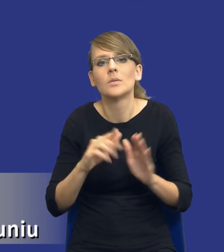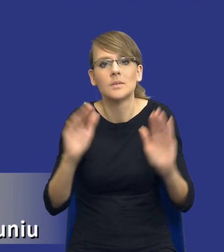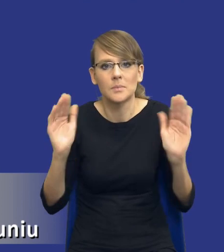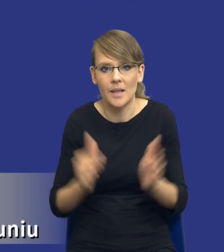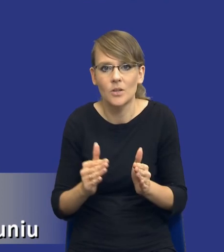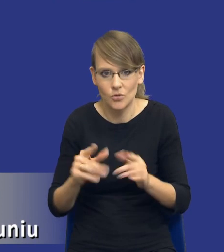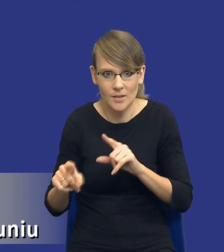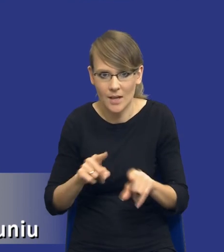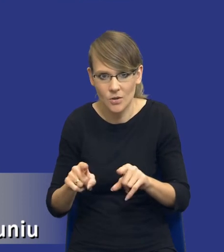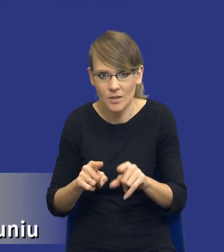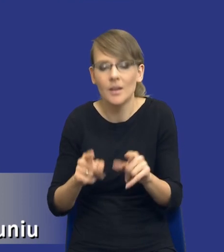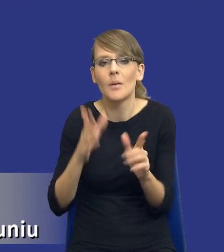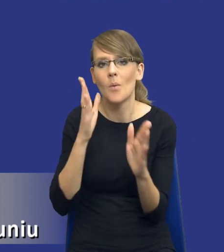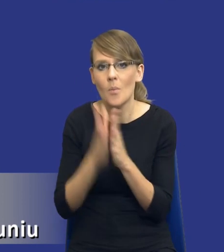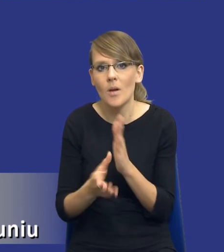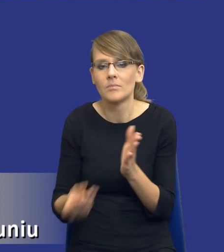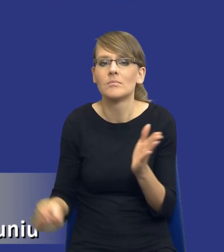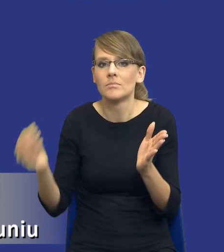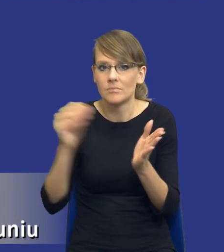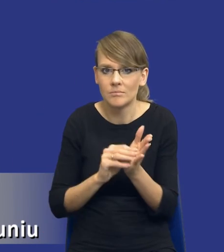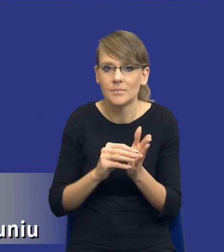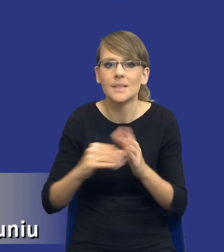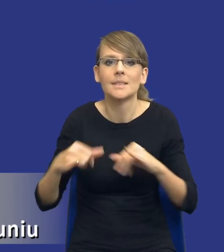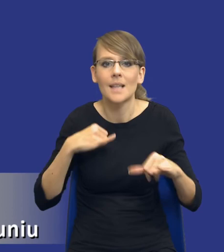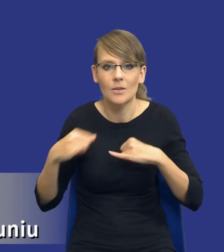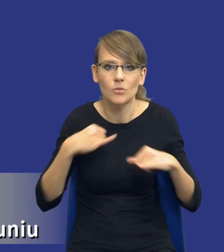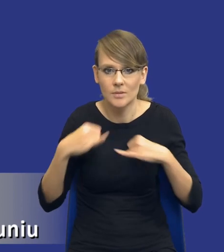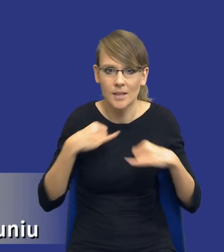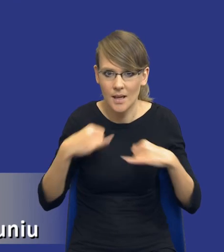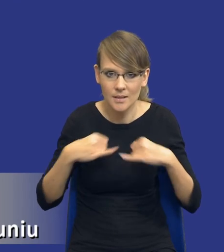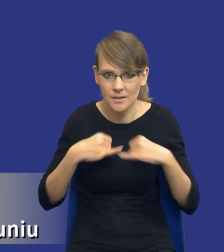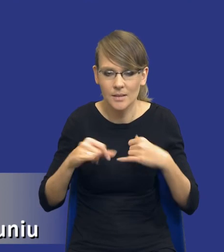Czyli po prostu wprowadzamy taki element zarządzania, zarządzania ryzykiem.